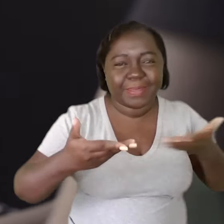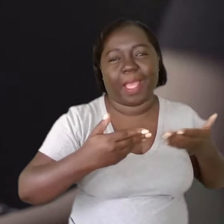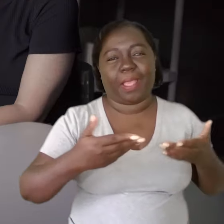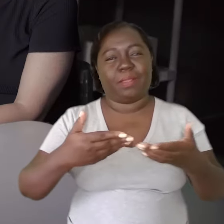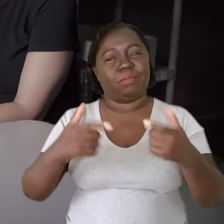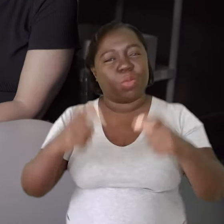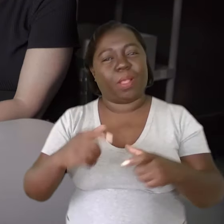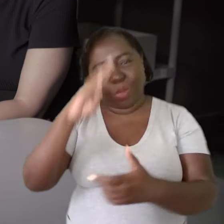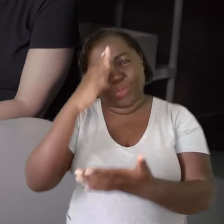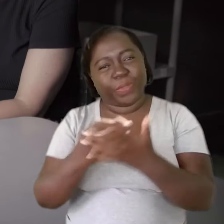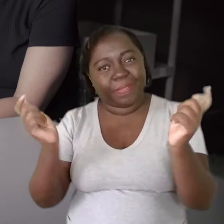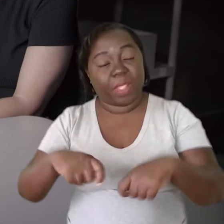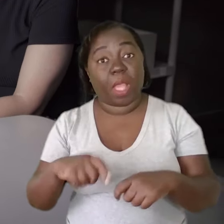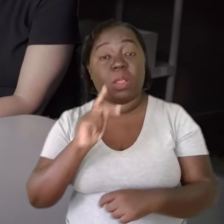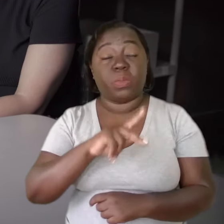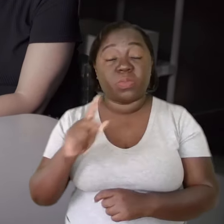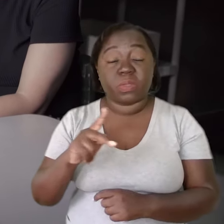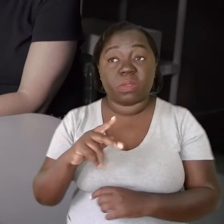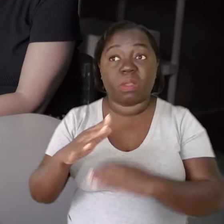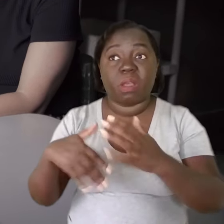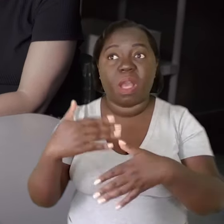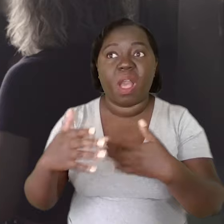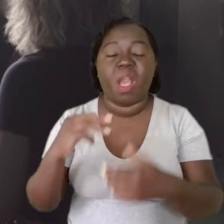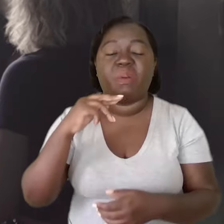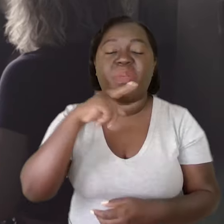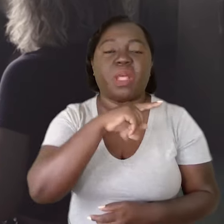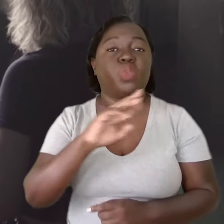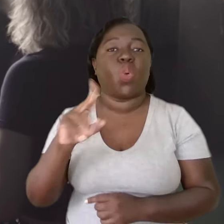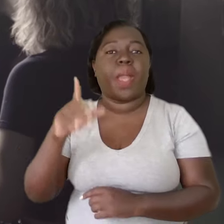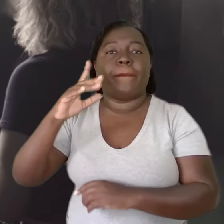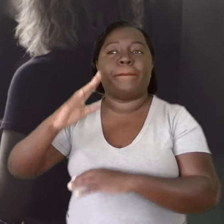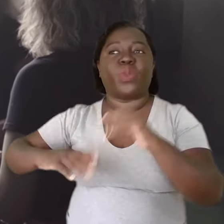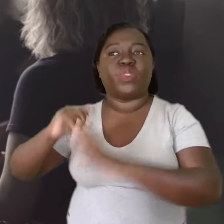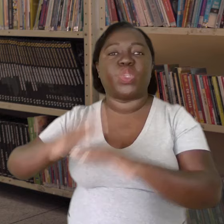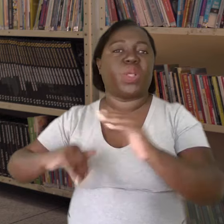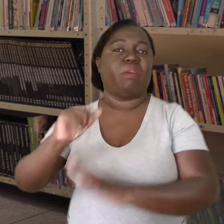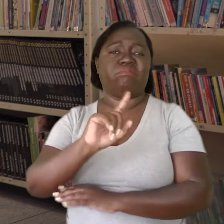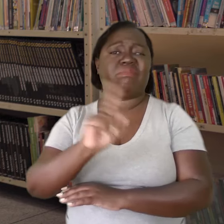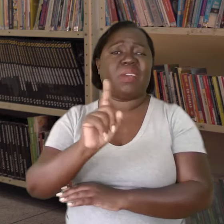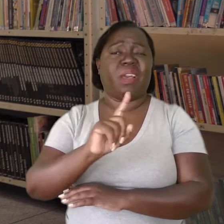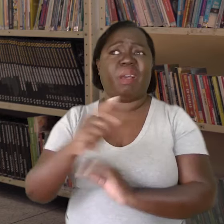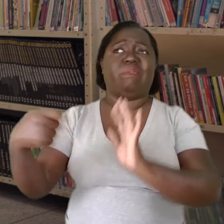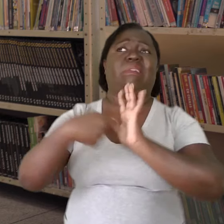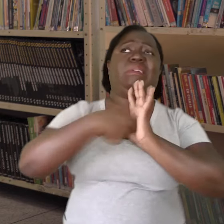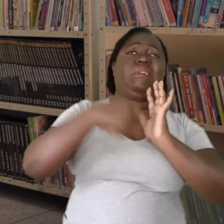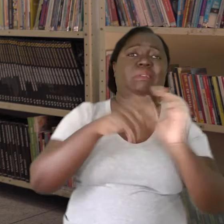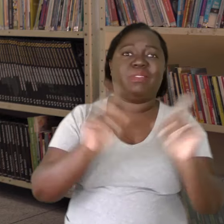que é de confiança, ele vai percebendo que não é uma demanda profissional, que não é uma cobrança.